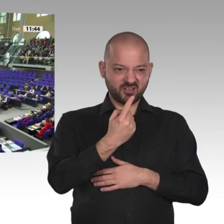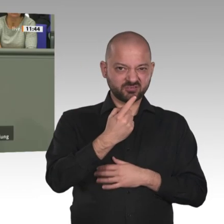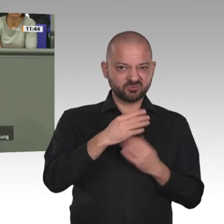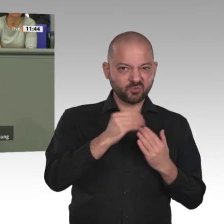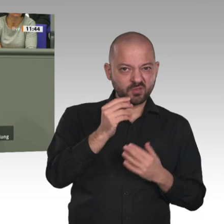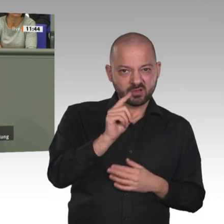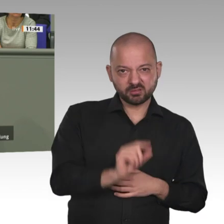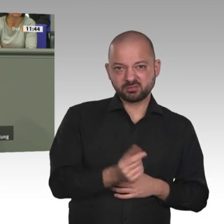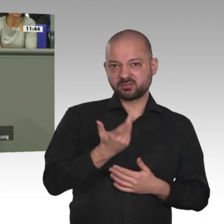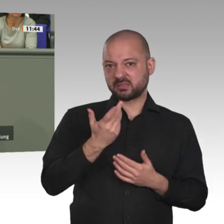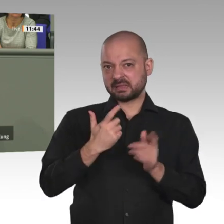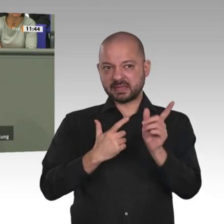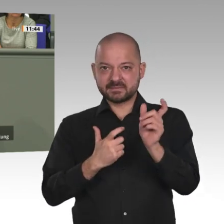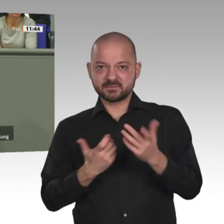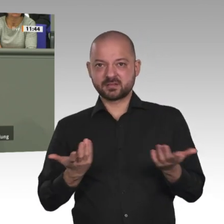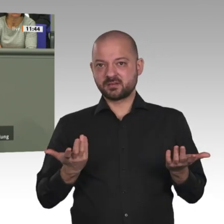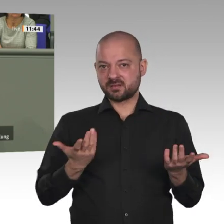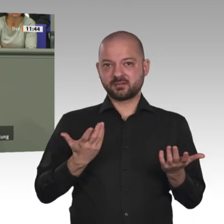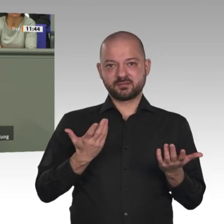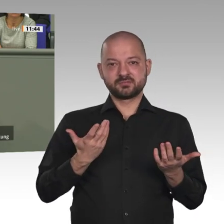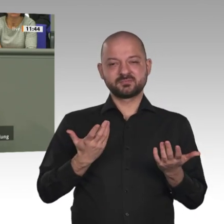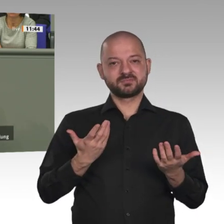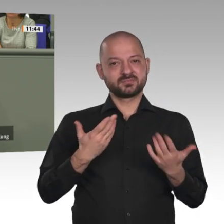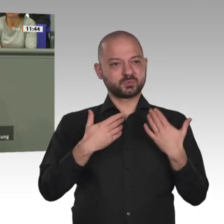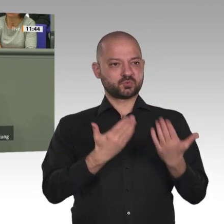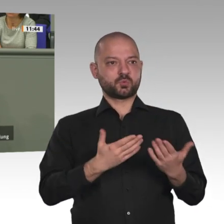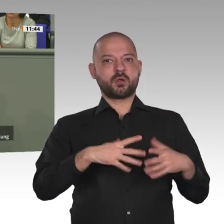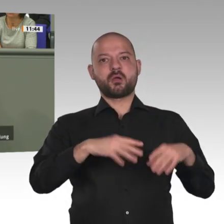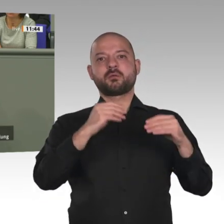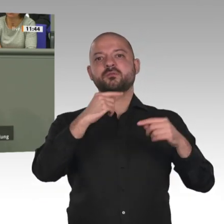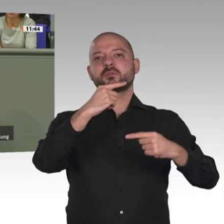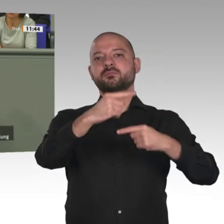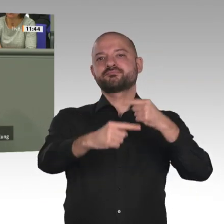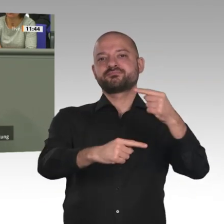Sechstens. Liebe Sicherheitspolitiker, das werden wir in München miteinander vertiefen: